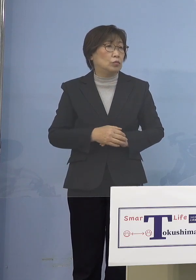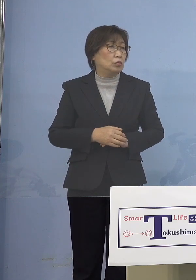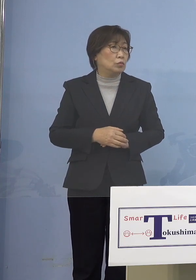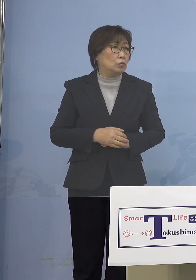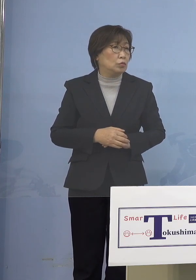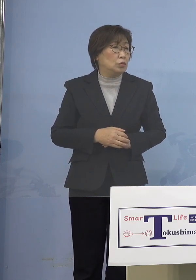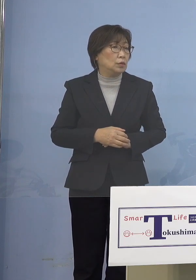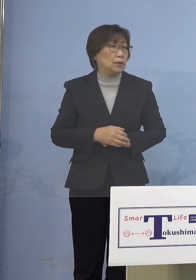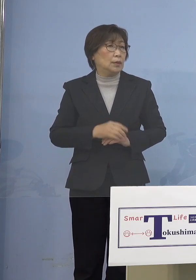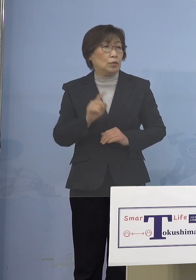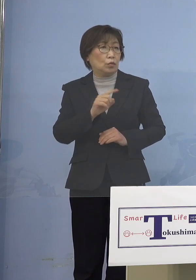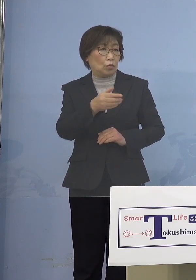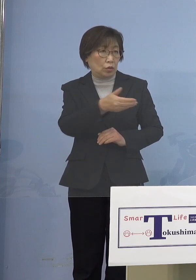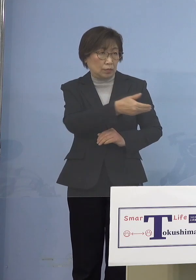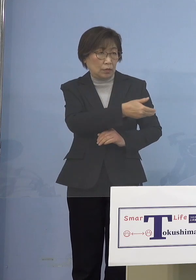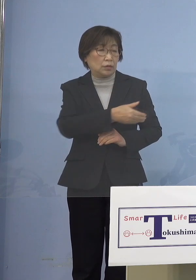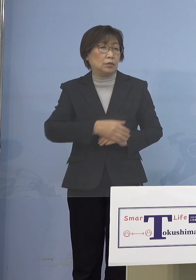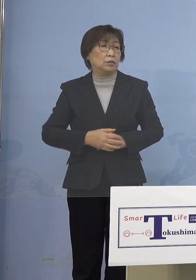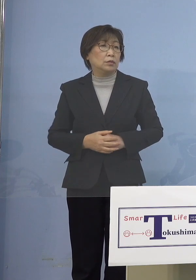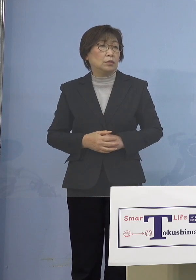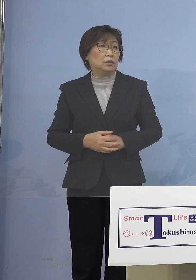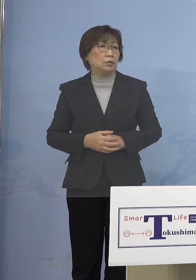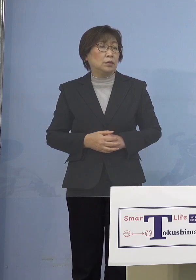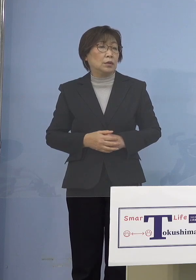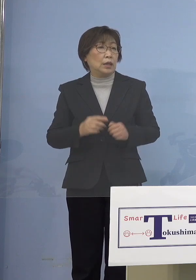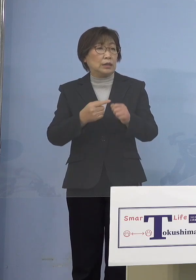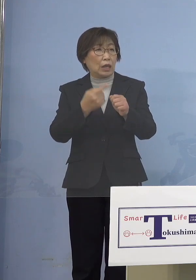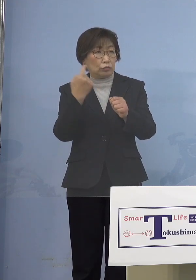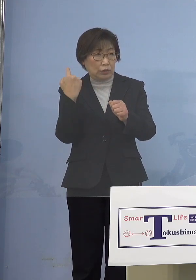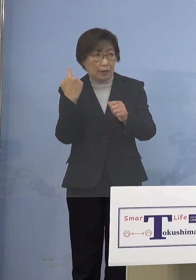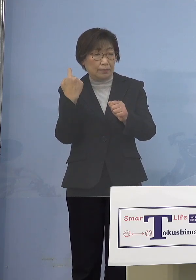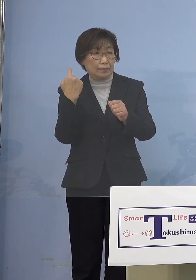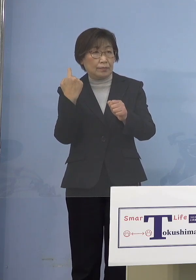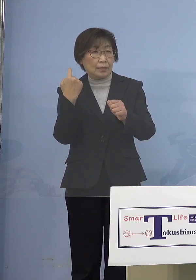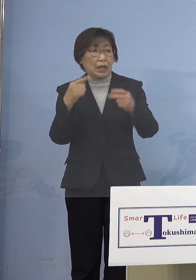（知事） これは昨年のうちに2月中の実行委員会